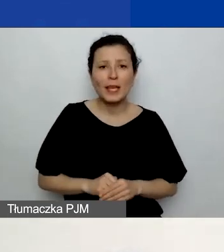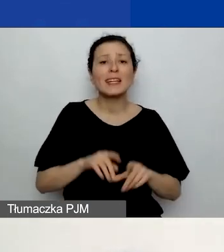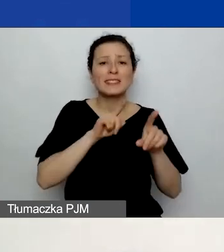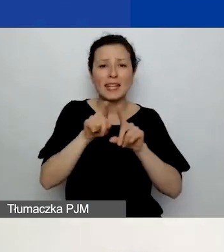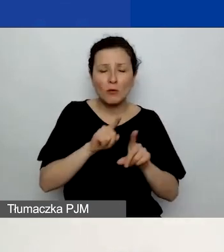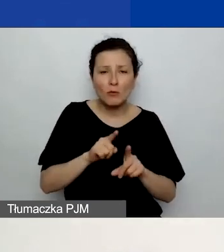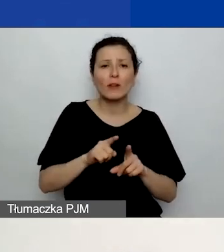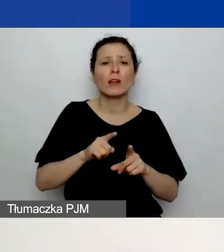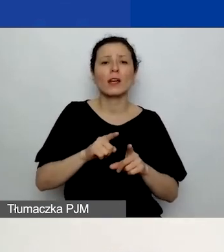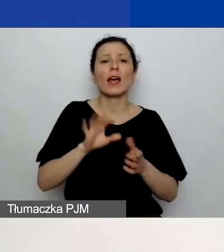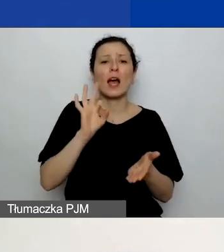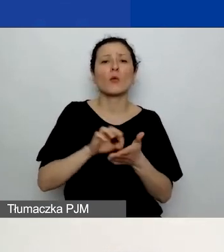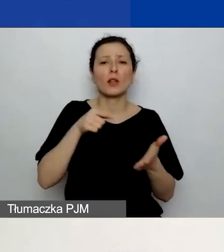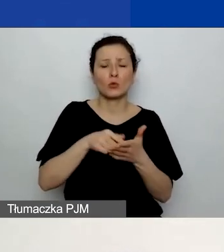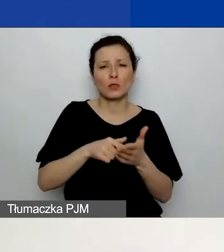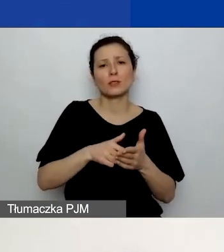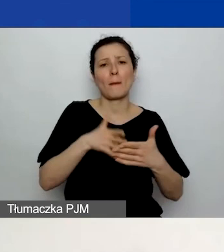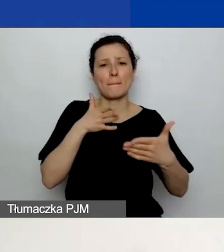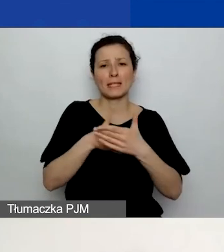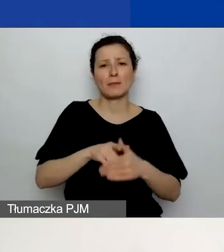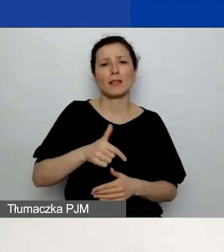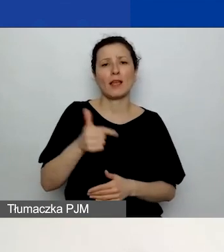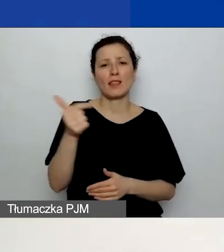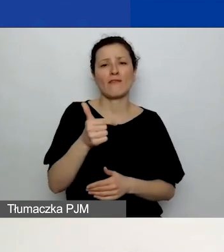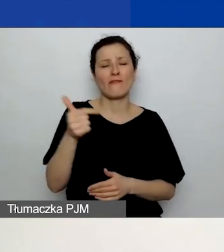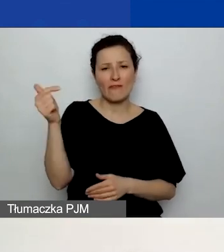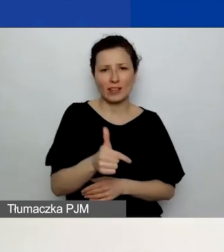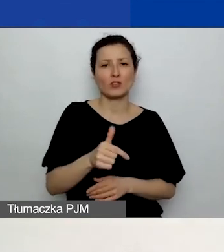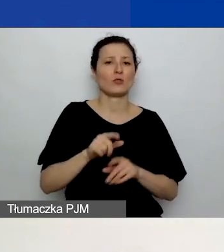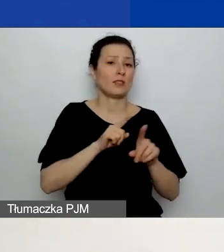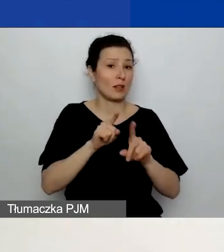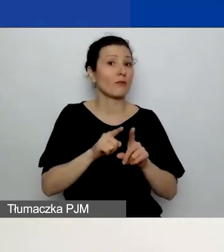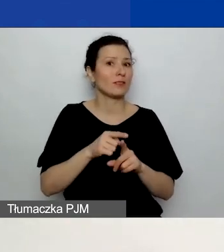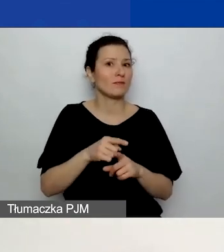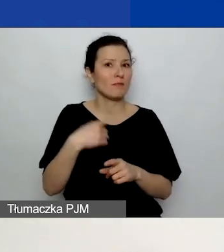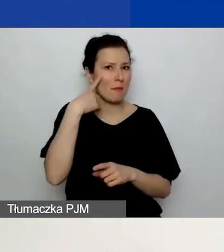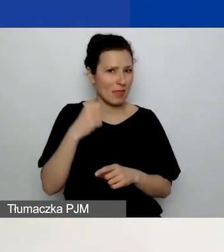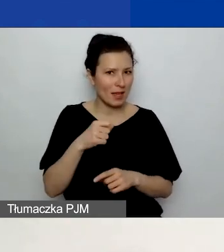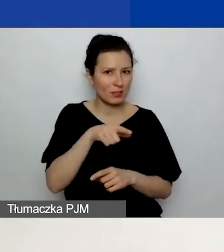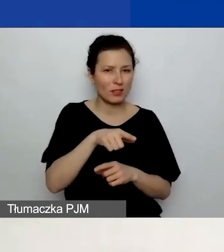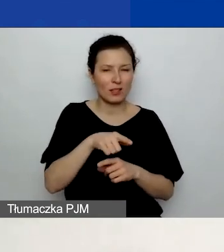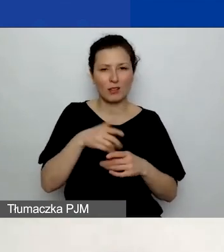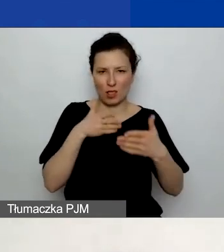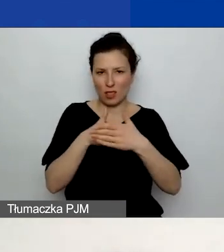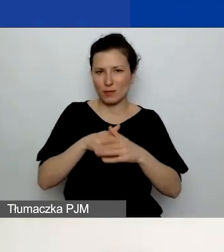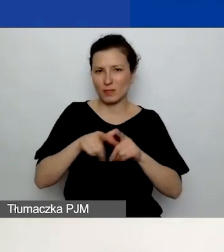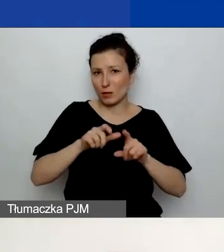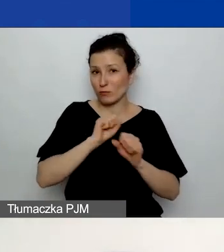Zwróćcie uwagę na te limity znaków, bo czasem jest po prostu trudno skrócić tekst.